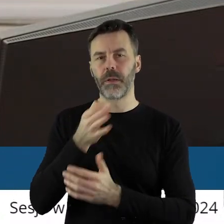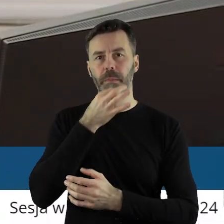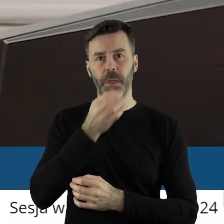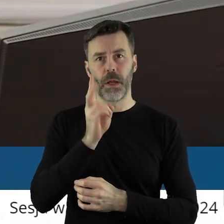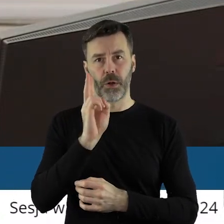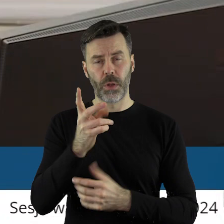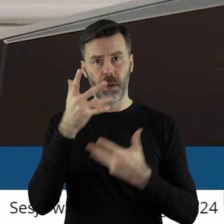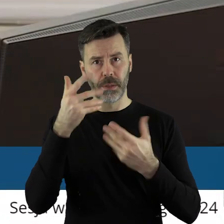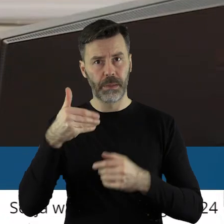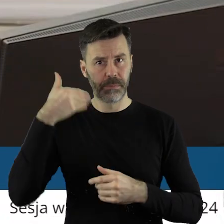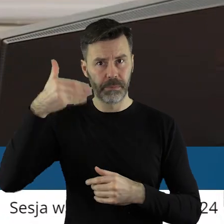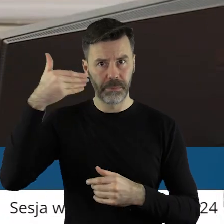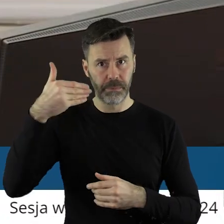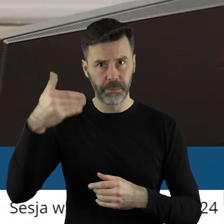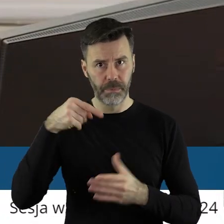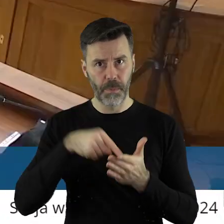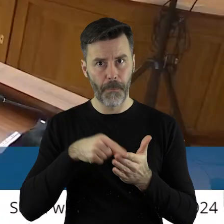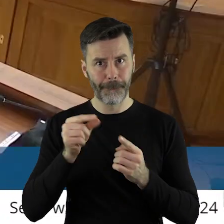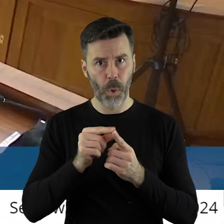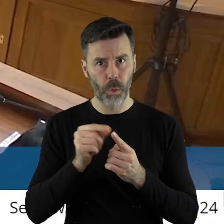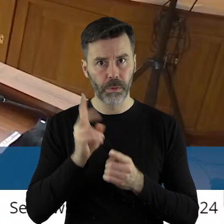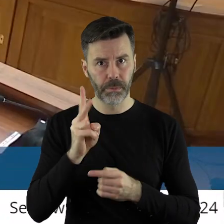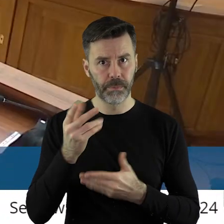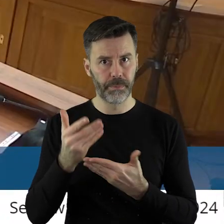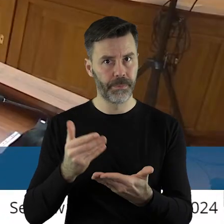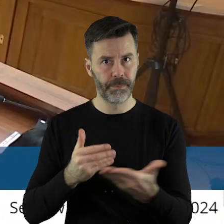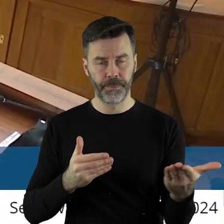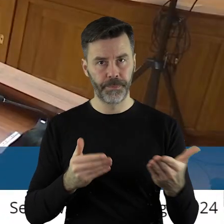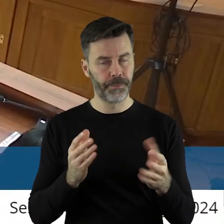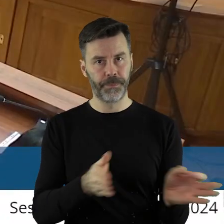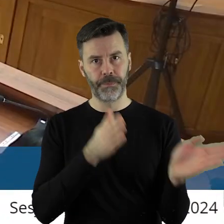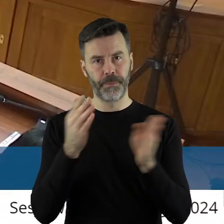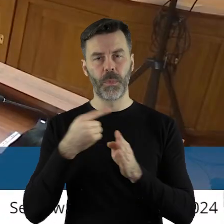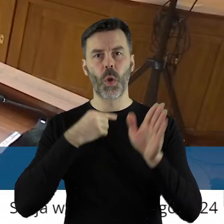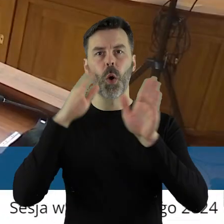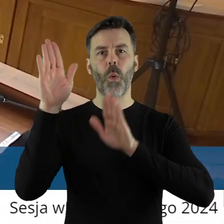Kto z państwa radnych chciałby zabrać głos w tym punkcie. Przechodzimy do głosowania.